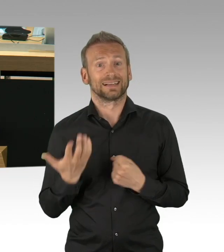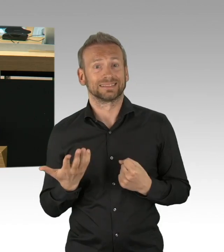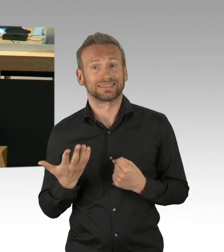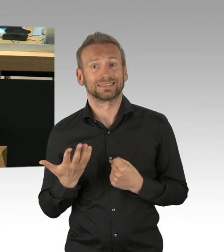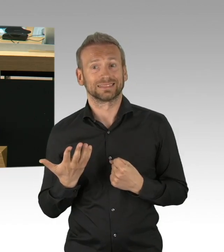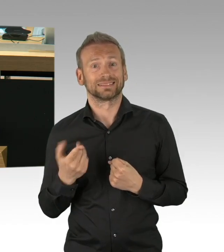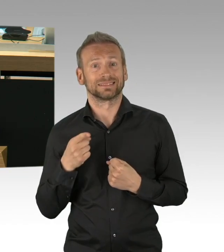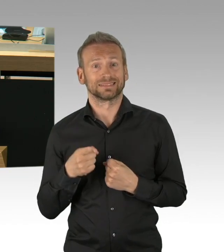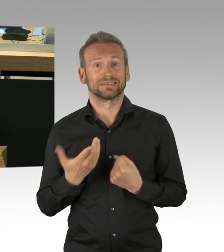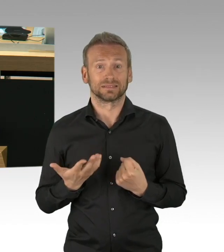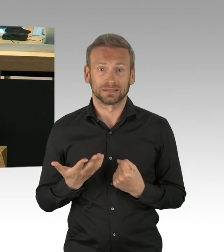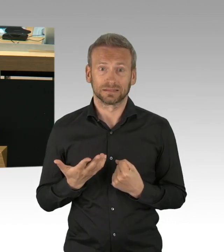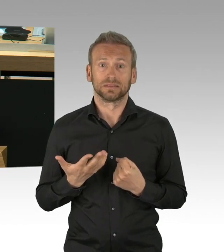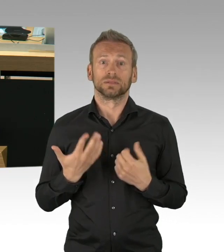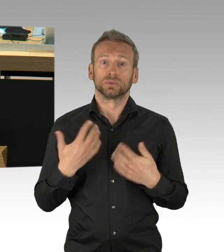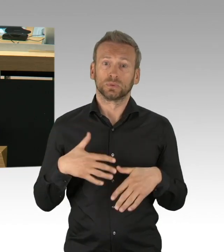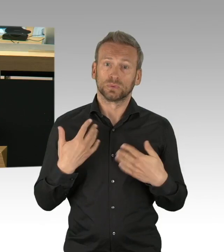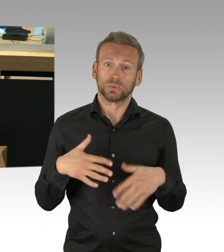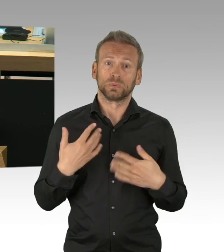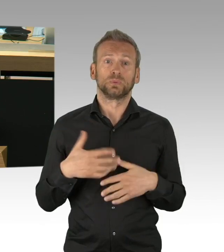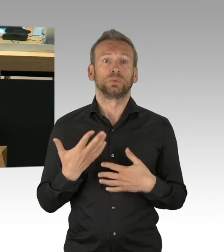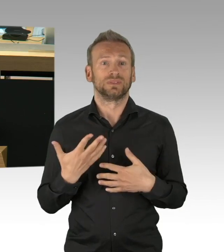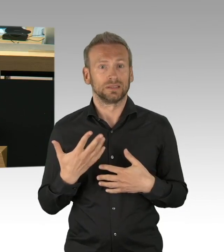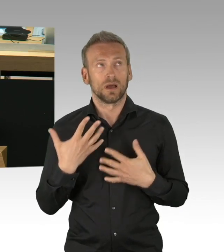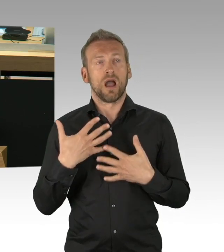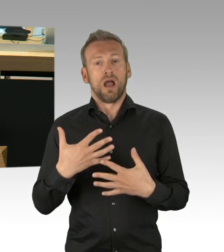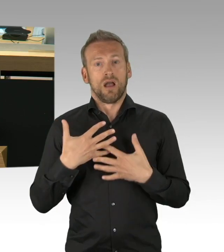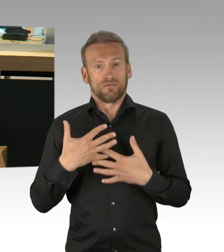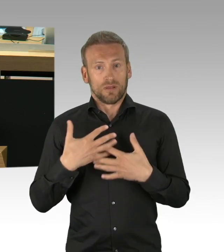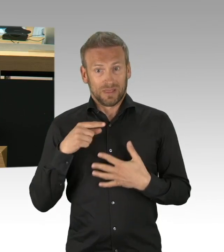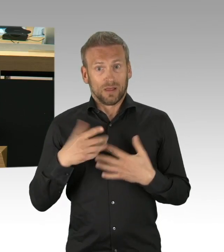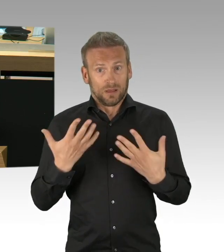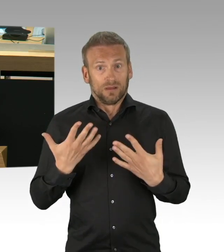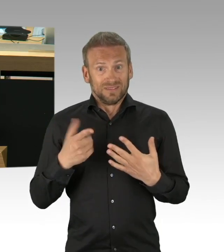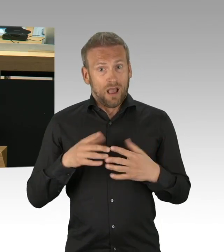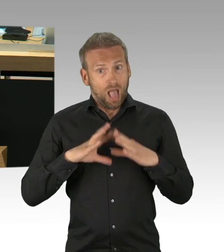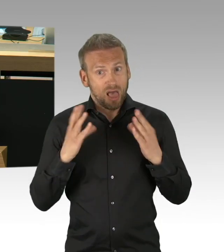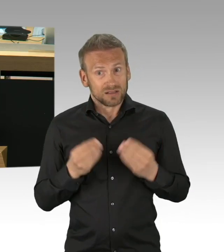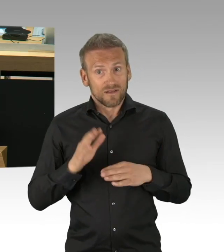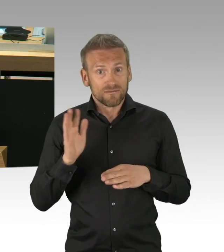im Supermarkt, in der Klinik, bei den Postbotendiensten, bei den Lehrerinnen und Lehrern,